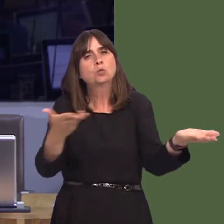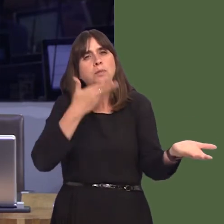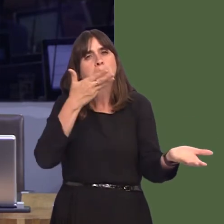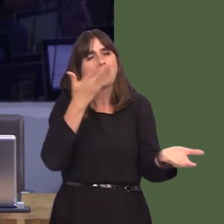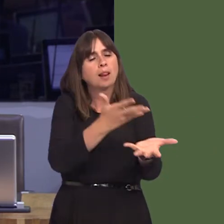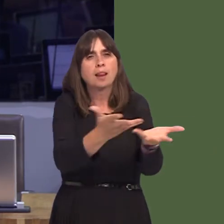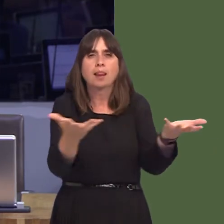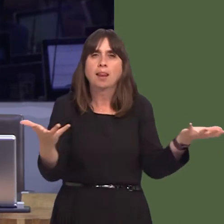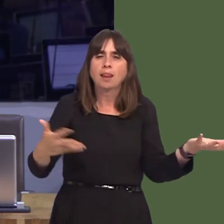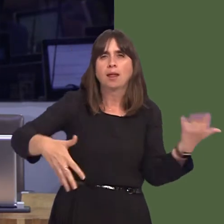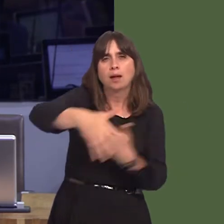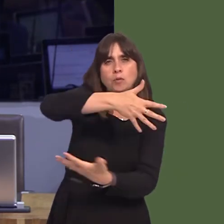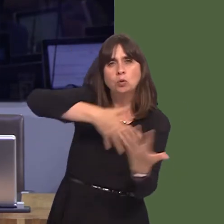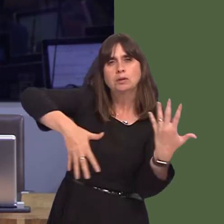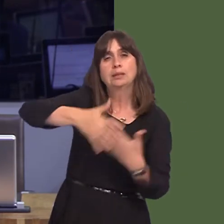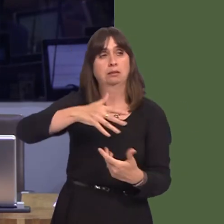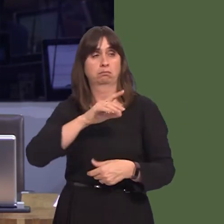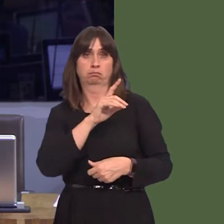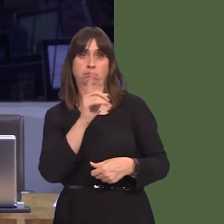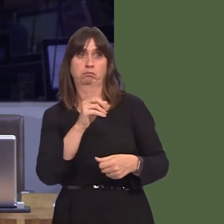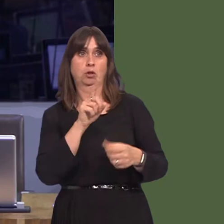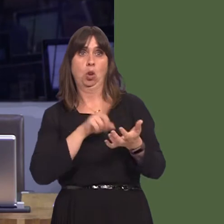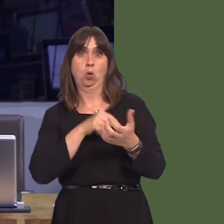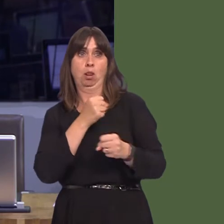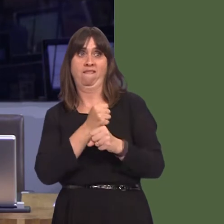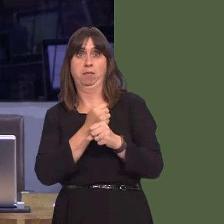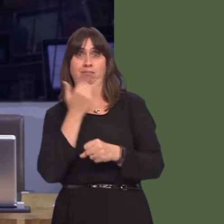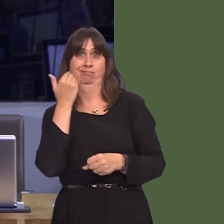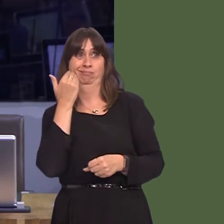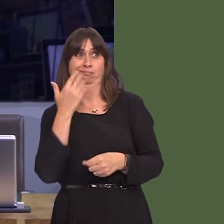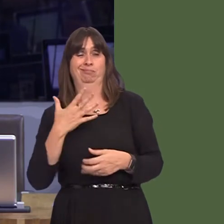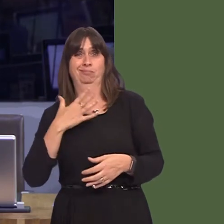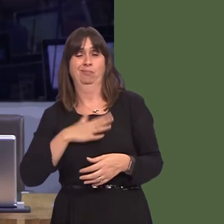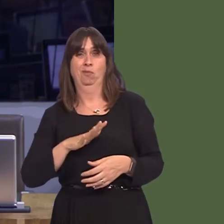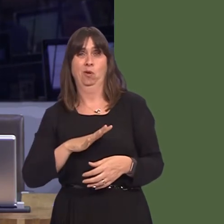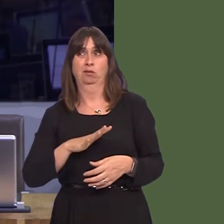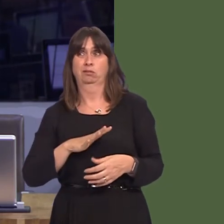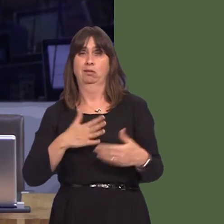ynglyn ‚ gofal ac iechyd yn dod yn nes at ei gilydd. Ond y gwirionedd yw bod pobl wedi